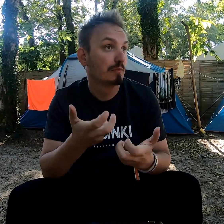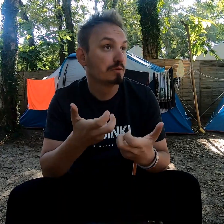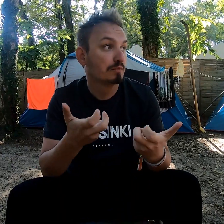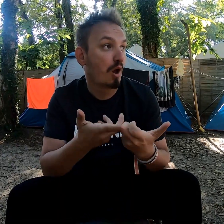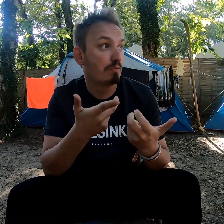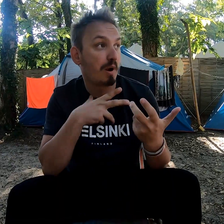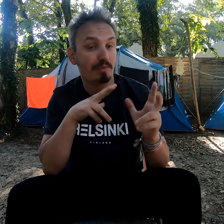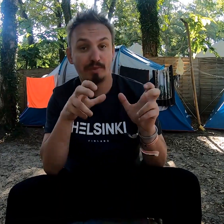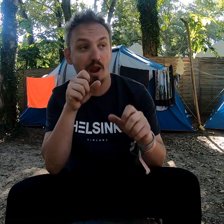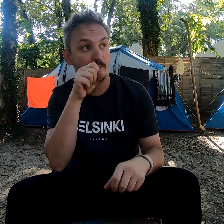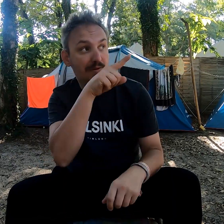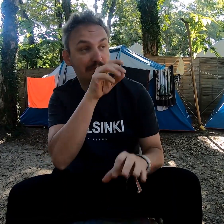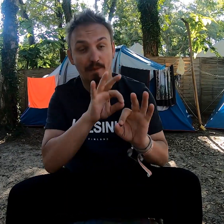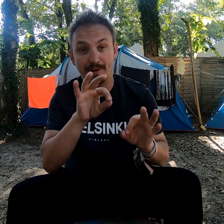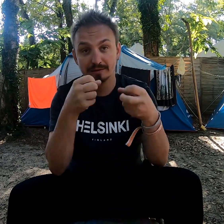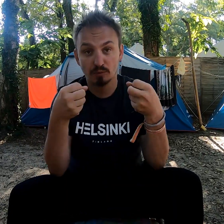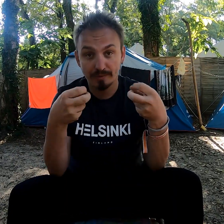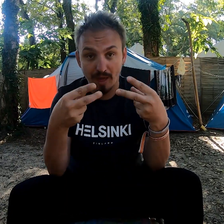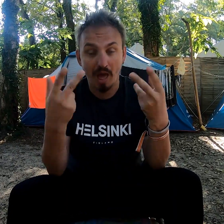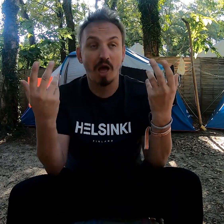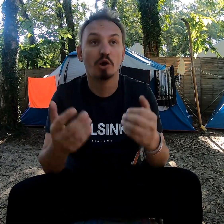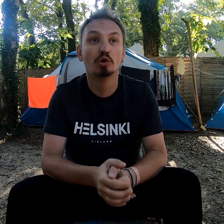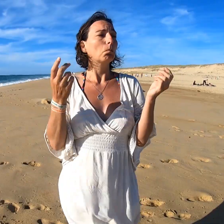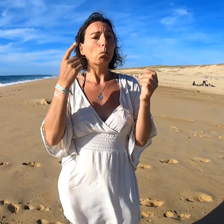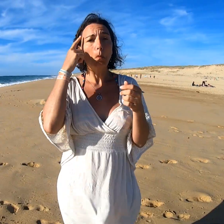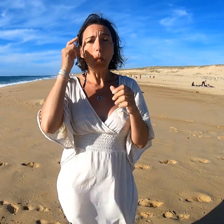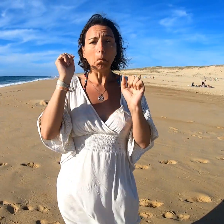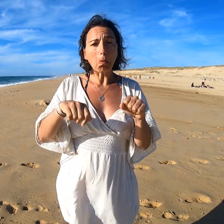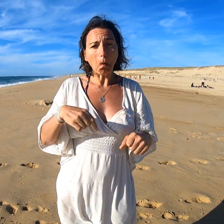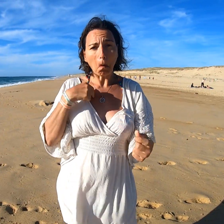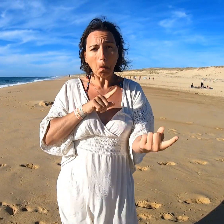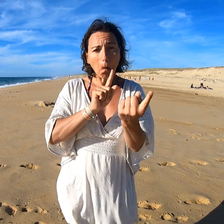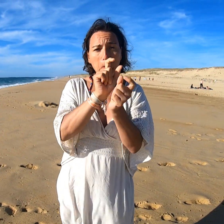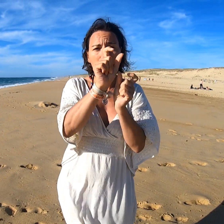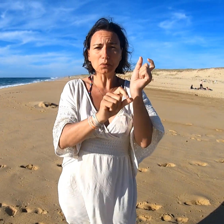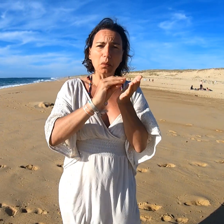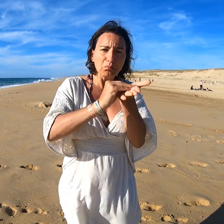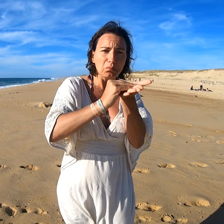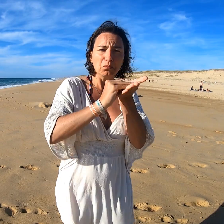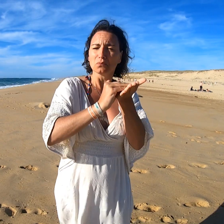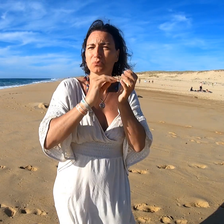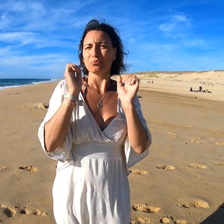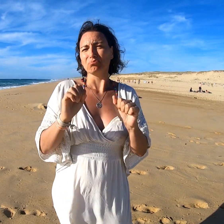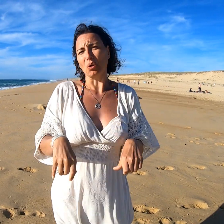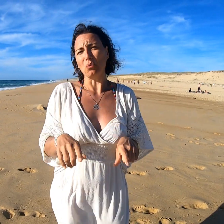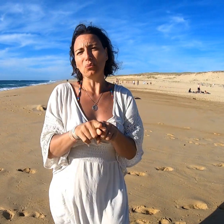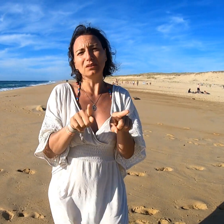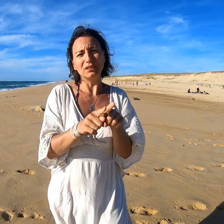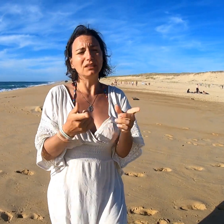Par exemple, il n'y a pas de sous-titres à la télé. On peut simplement échanger par écrit avec les personnes que l'on rencontre.